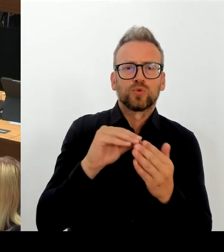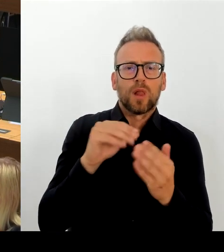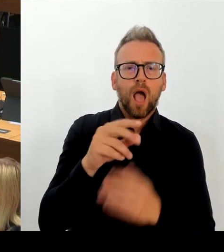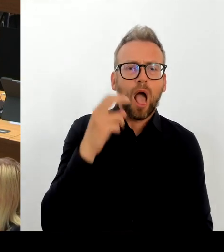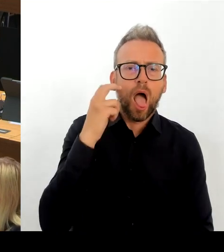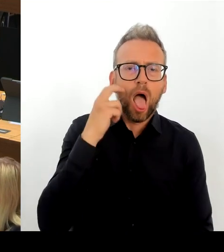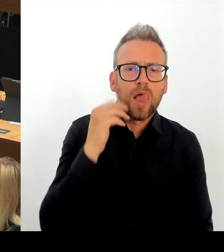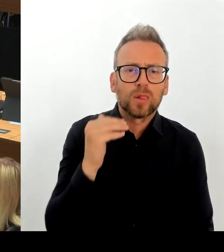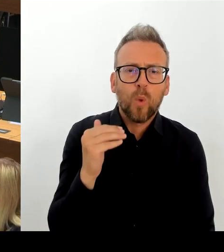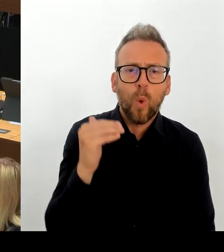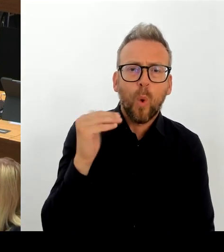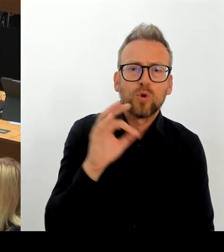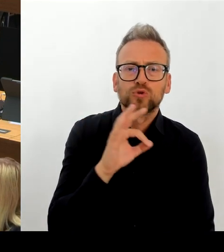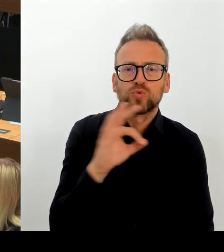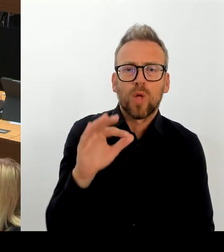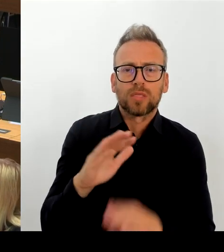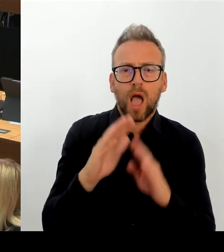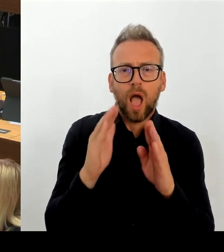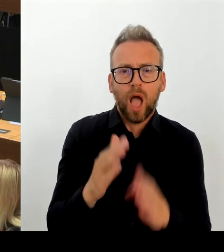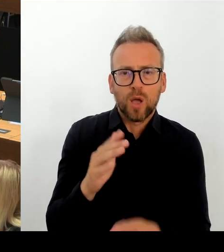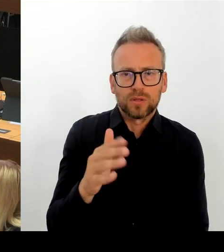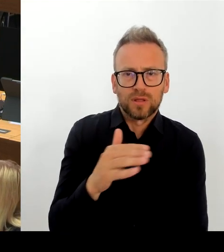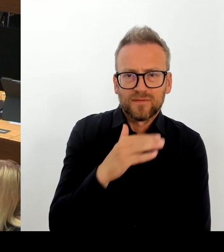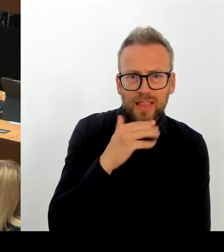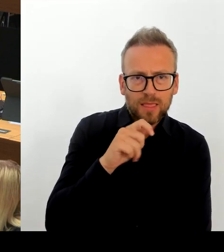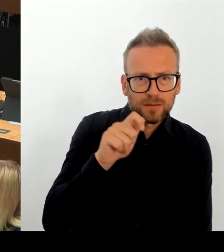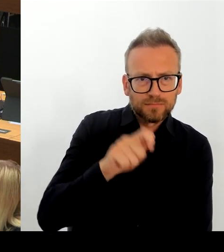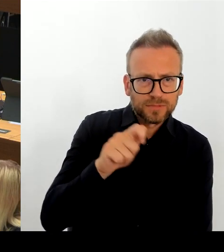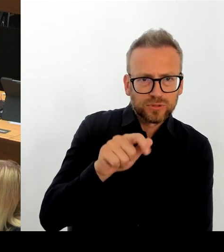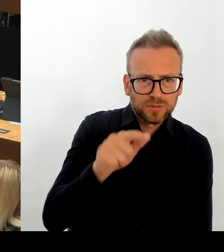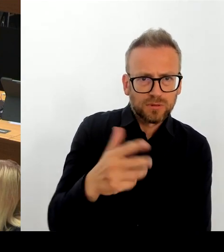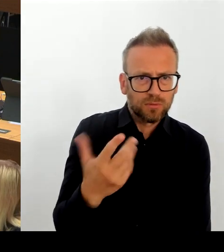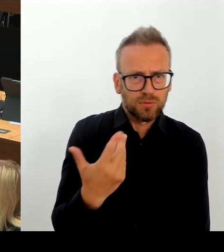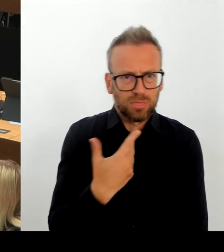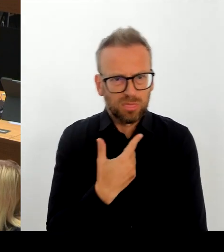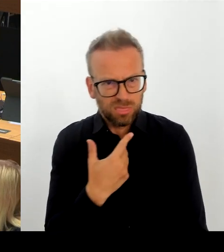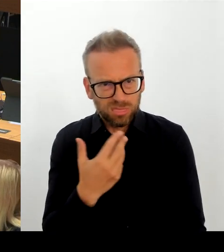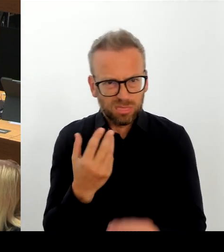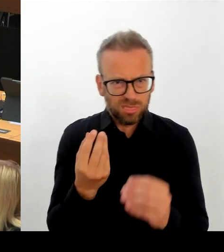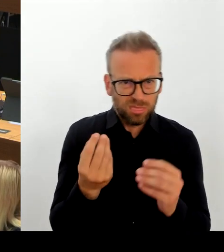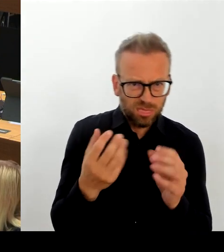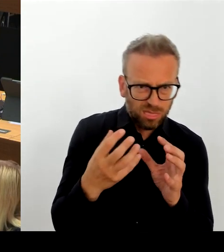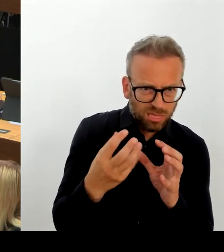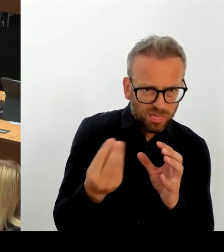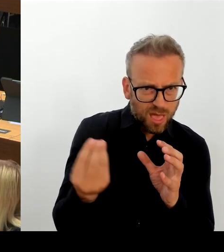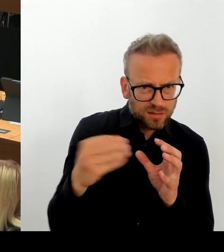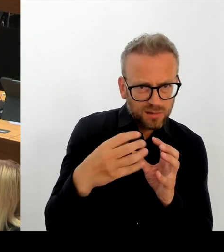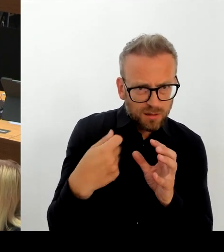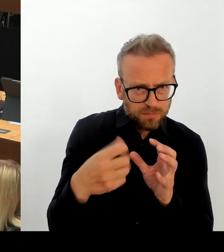eingeplanten Mittel die nur jetzt noch zur Verfügung stehen, abgerufen werden. Es können auch keine zusätzlichen Mittel eingeplant werden, das heißt